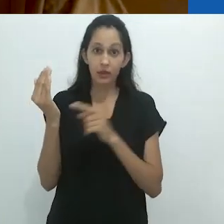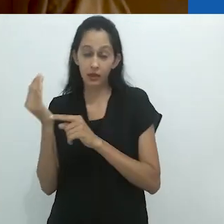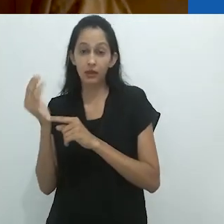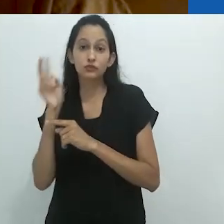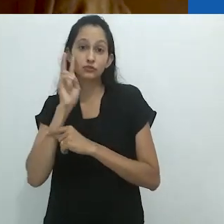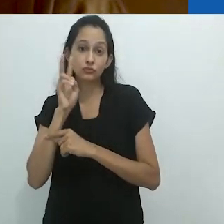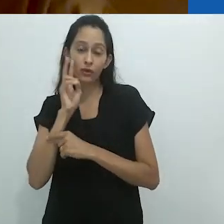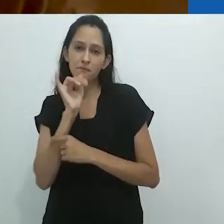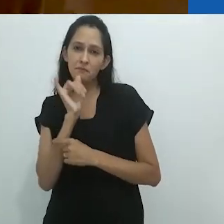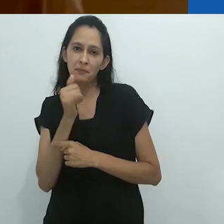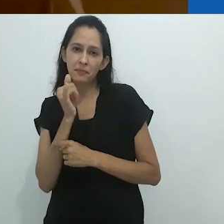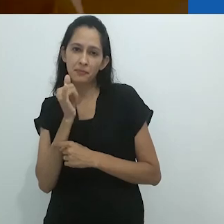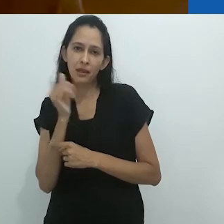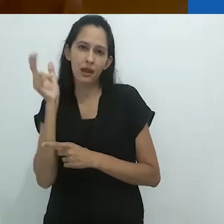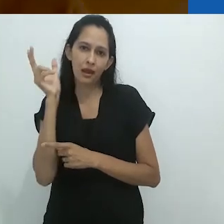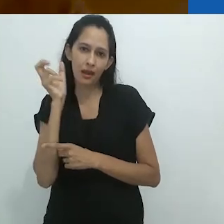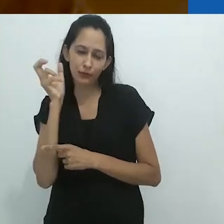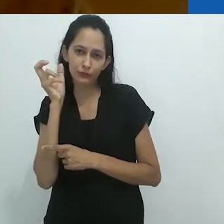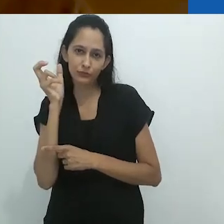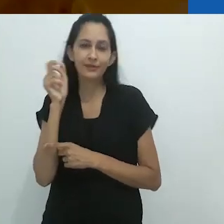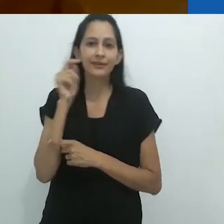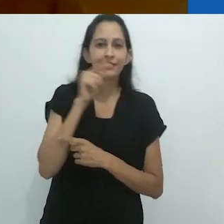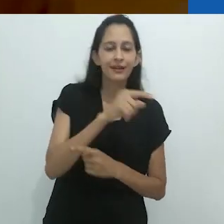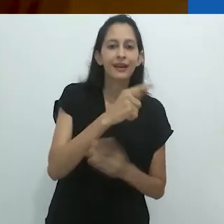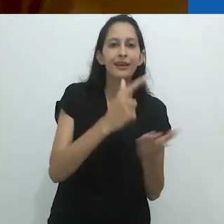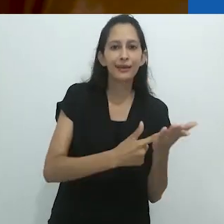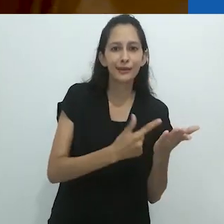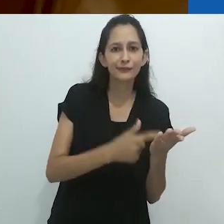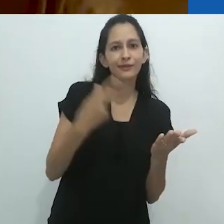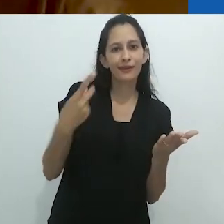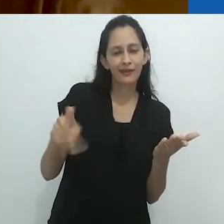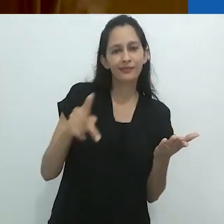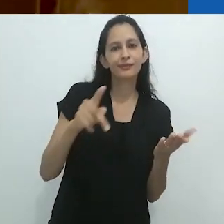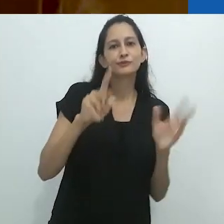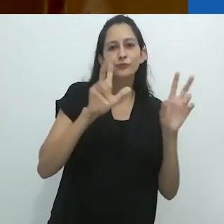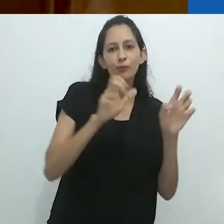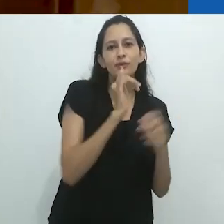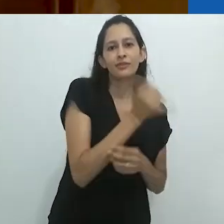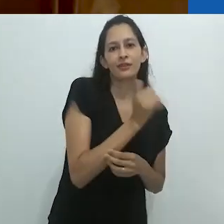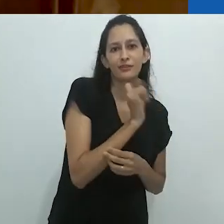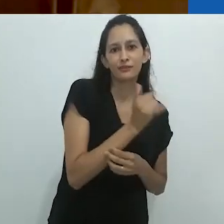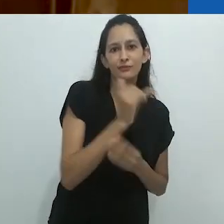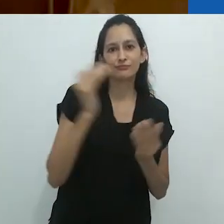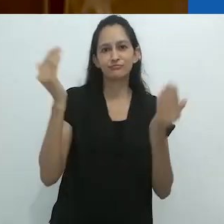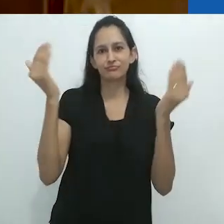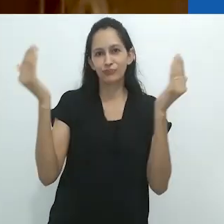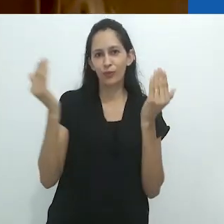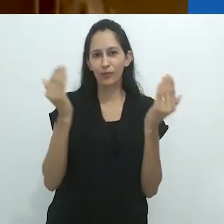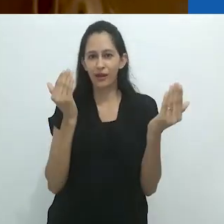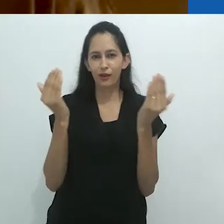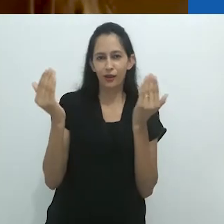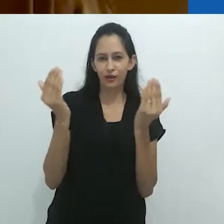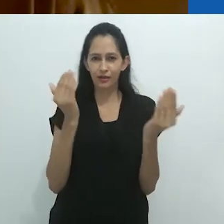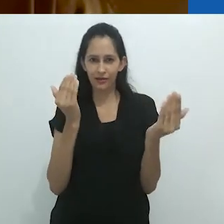entre as histórias de rádio e o que Benjamin diz no ensaio sobre o narrador.